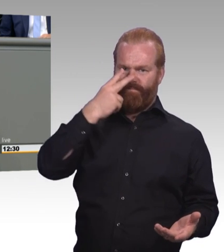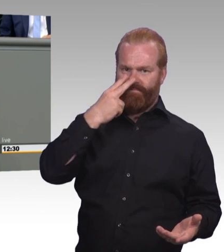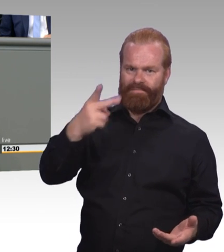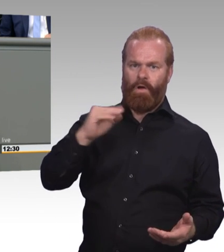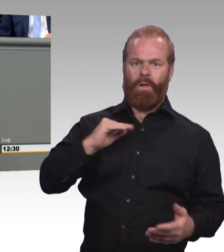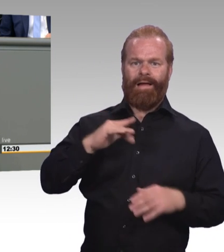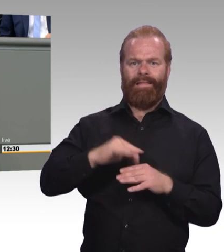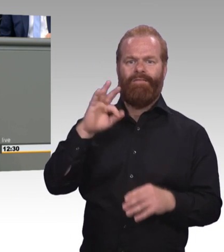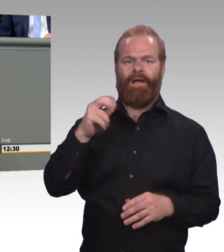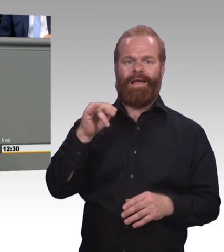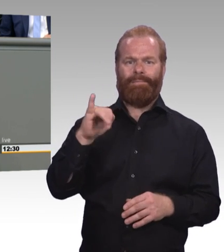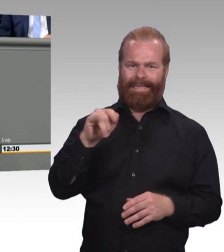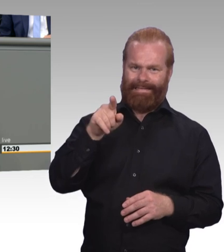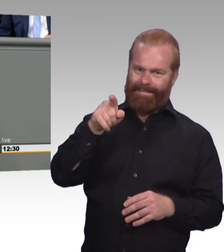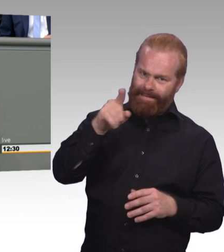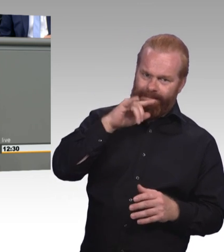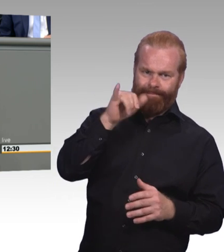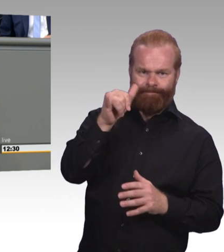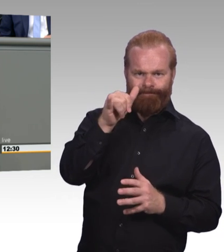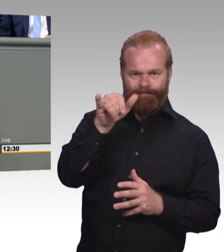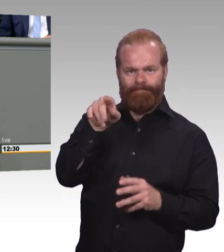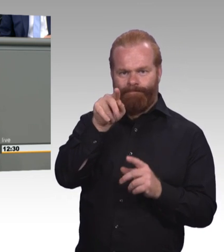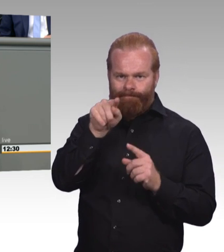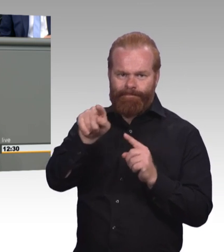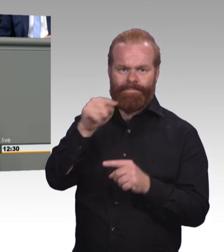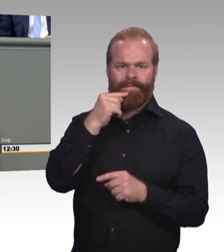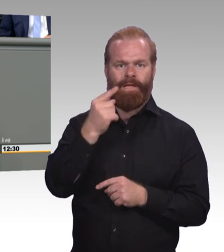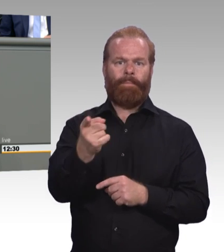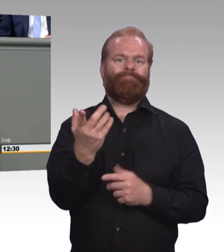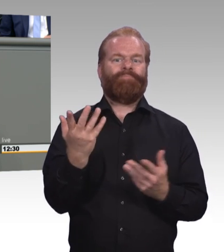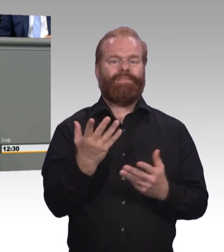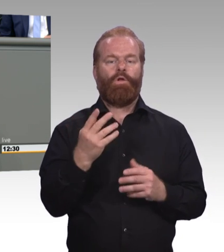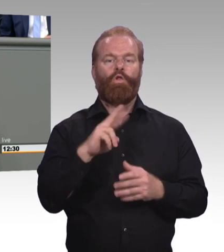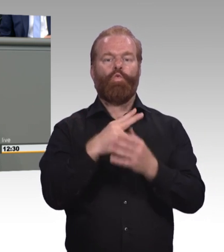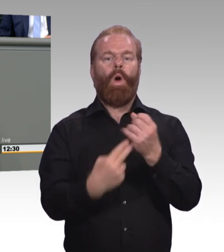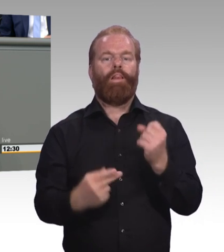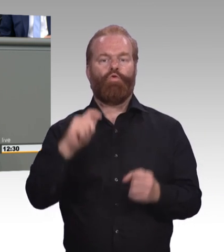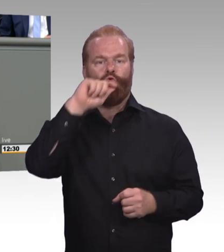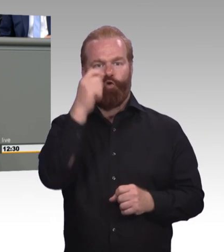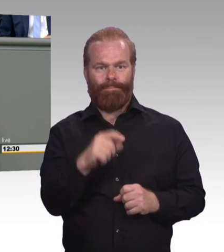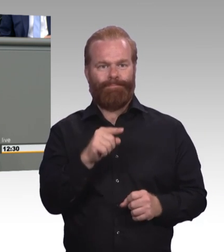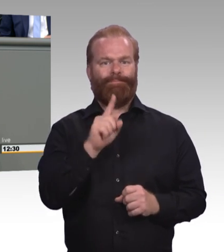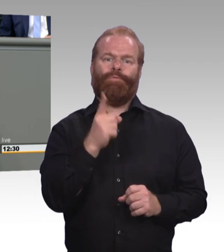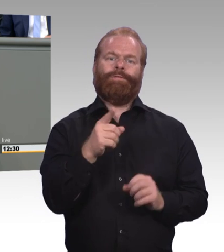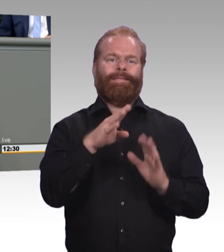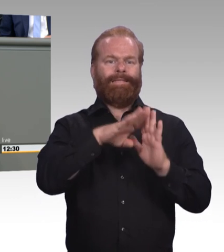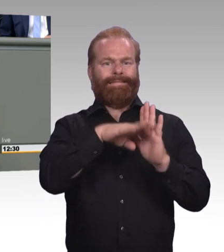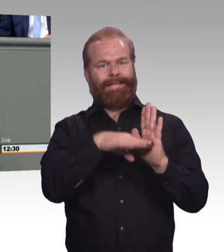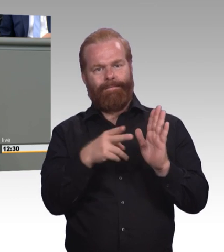Berufsbildungssystem mit dem Lernort Betrieb, mit dem Lernort Schule, weil wir für beide Bereiche